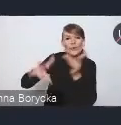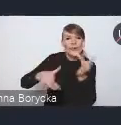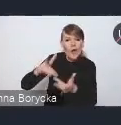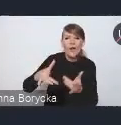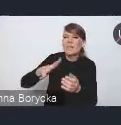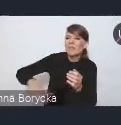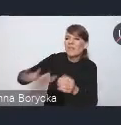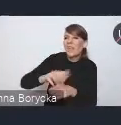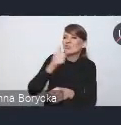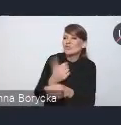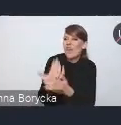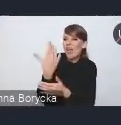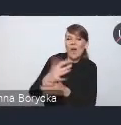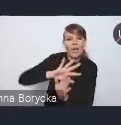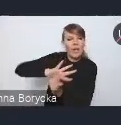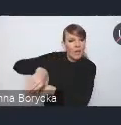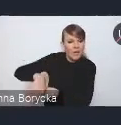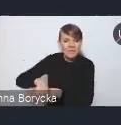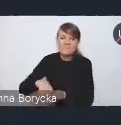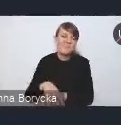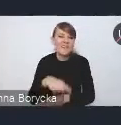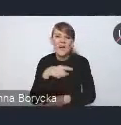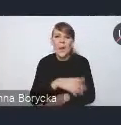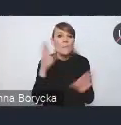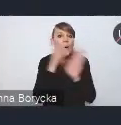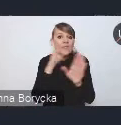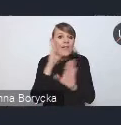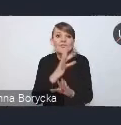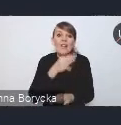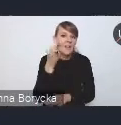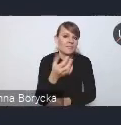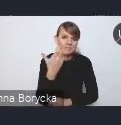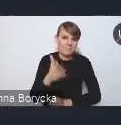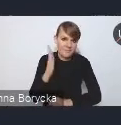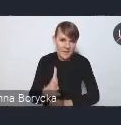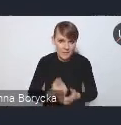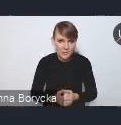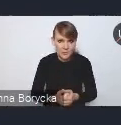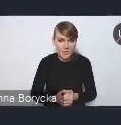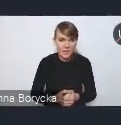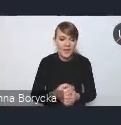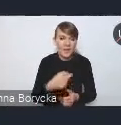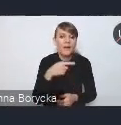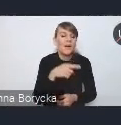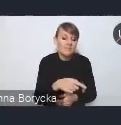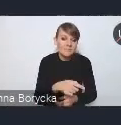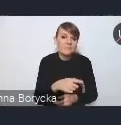nie sprzyja poprawie jakości powietrza oraz przyczynia się w różnym stopniu